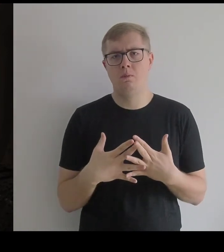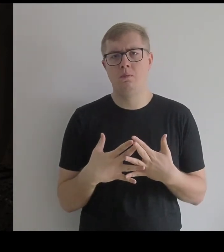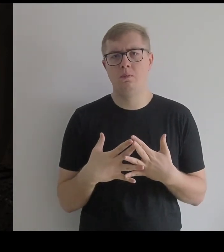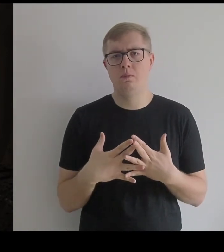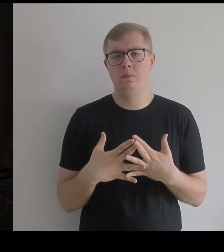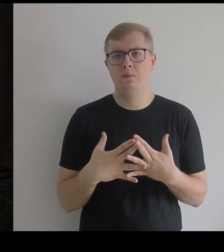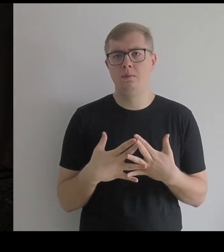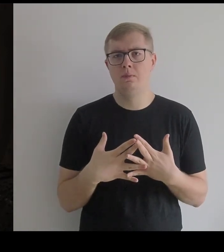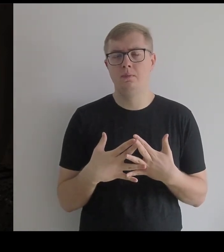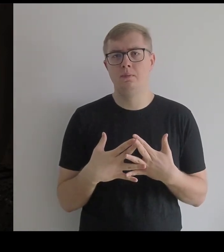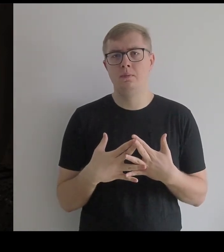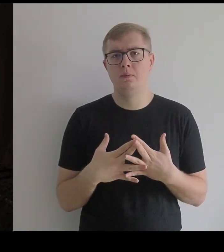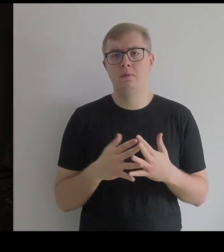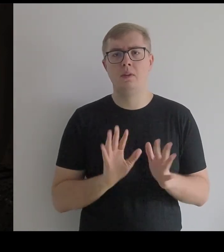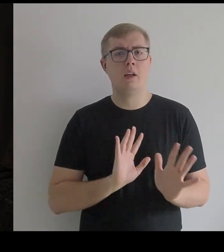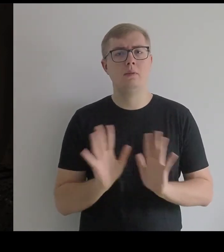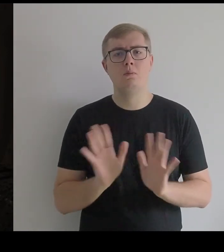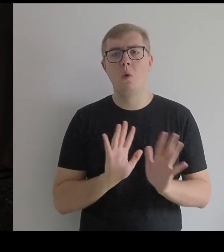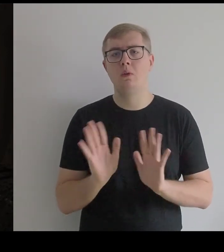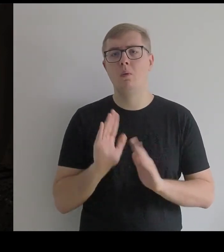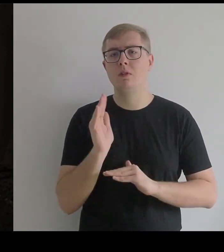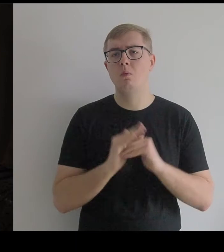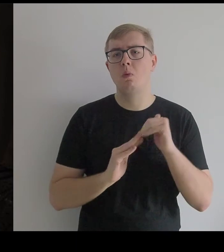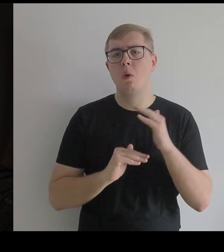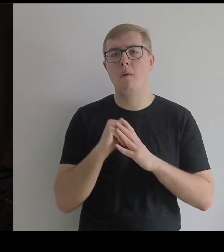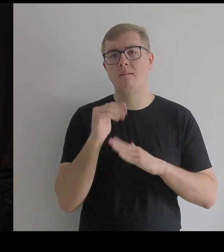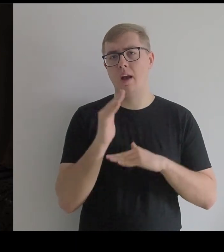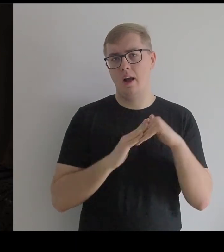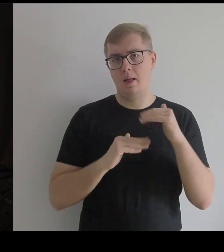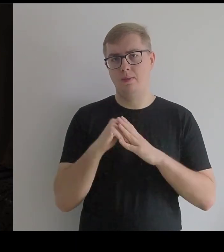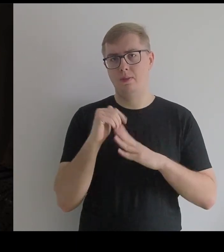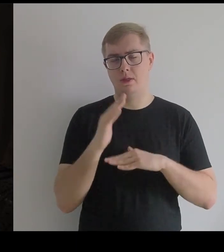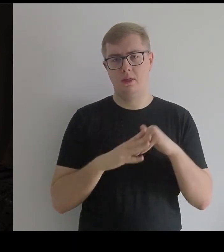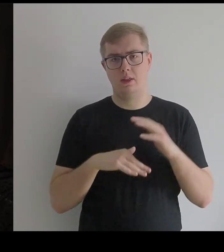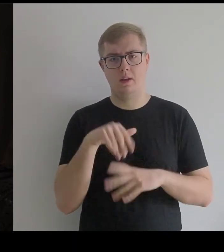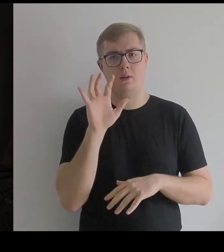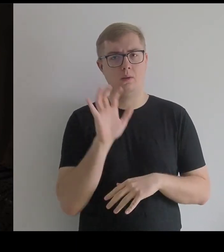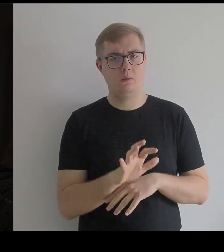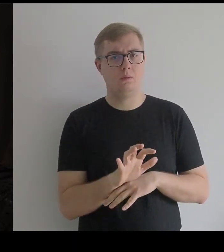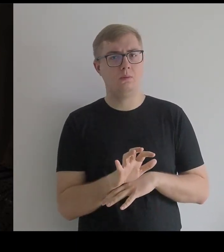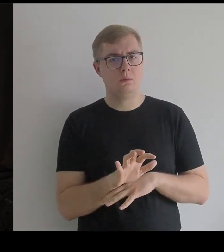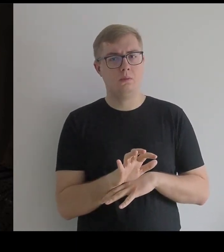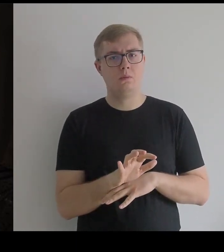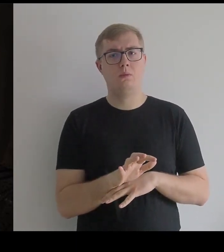bo Kantor zawsze mówił, że jest specjalistą od kostiumów – i tak było naprawdę,